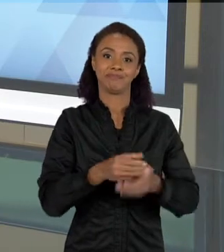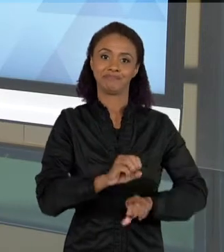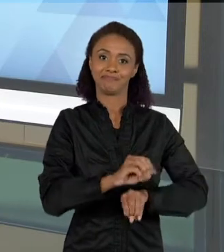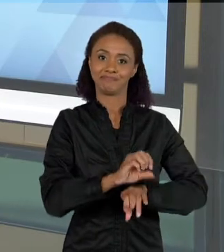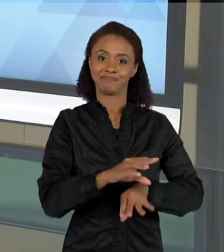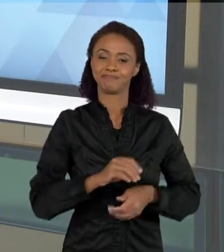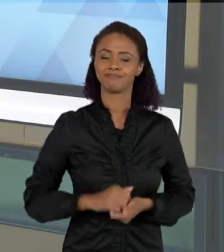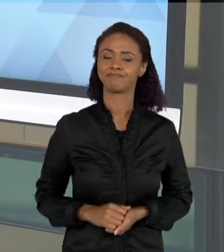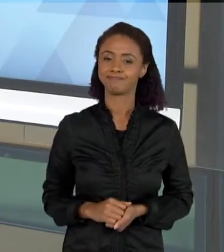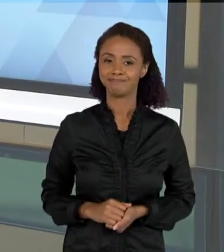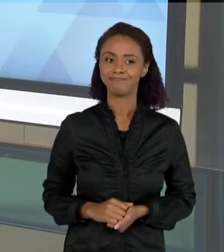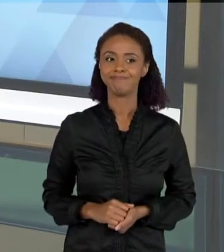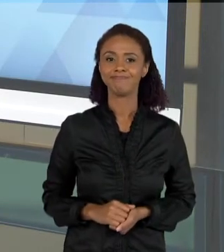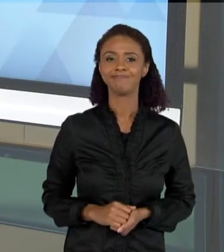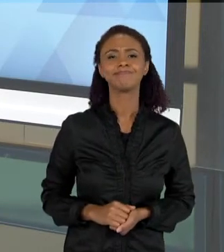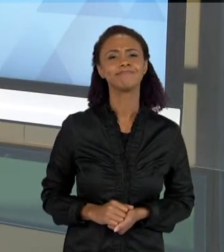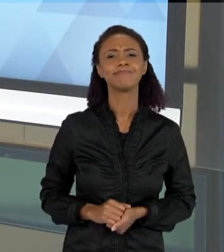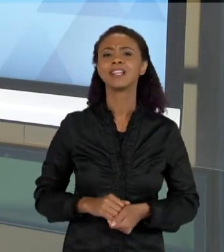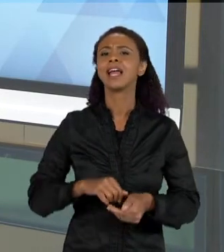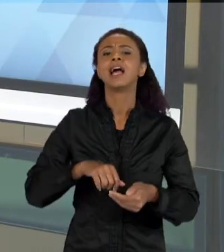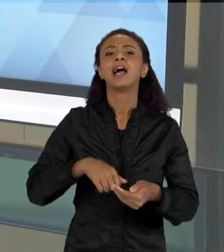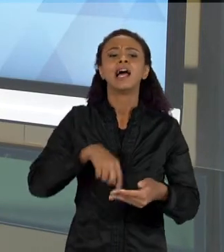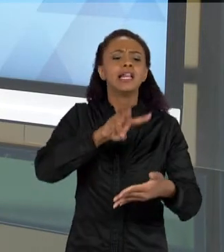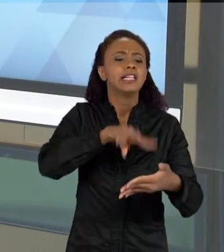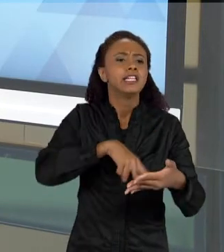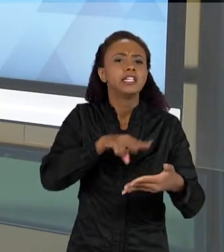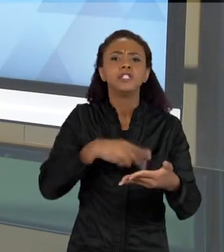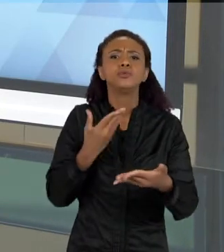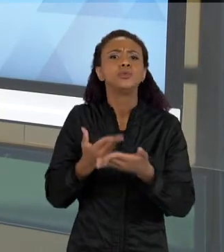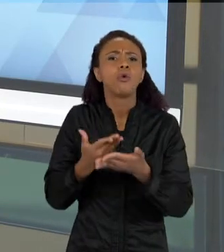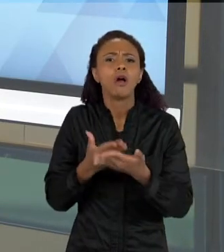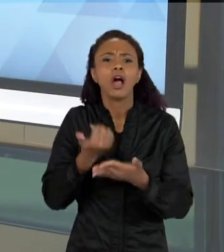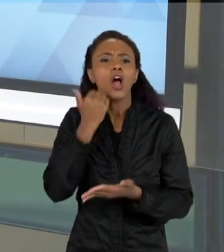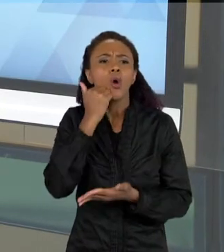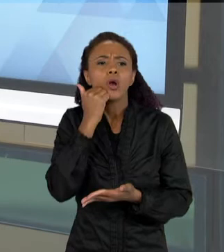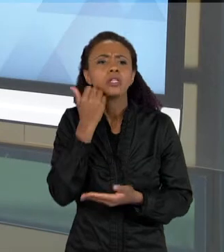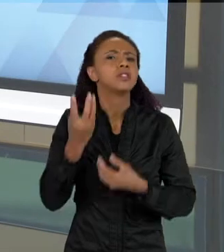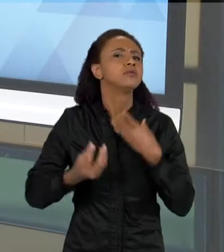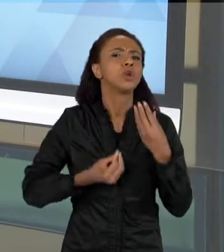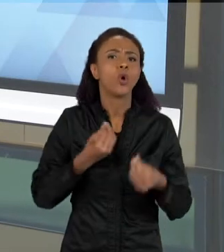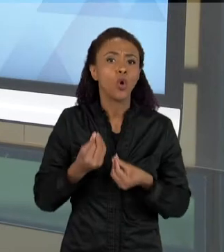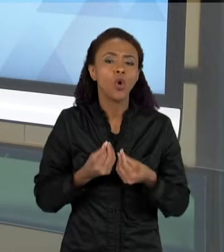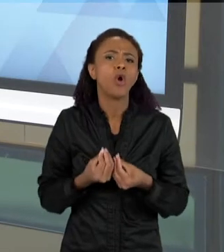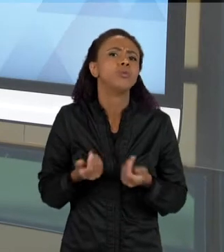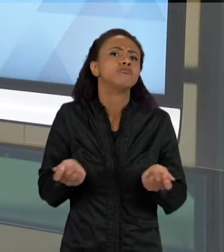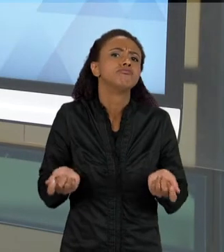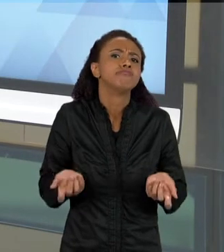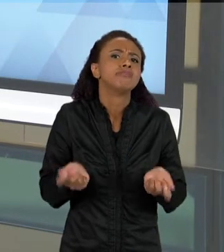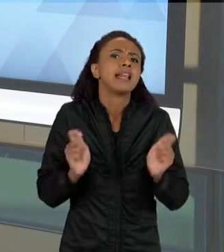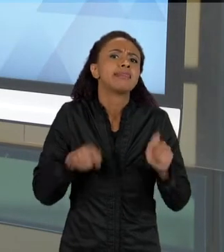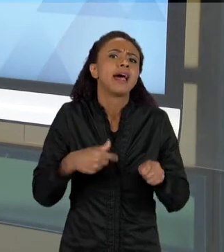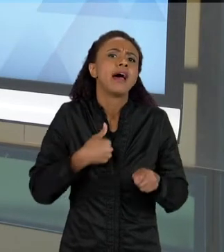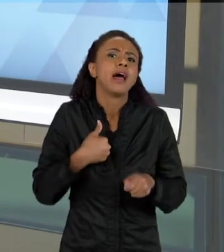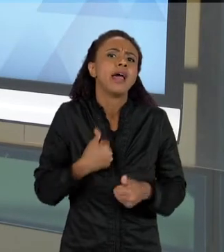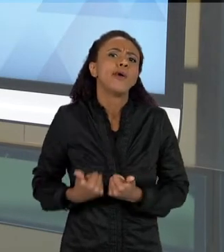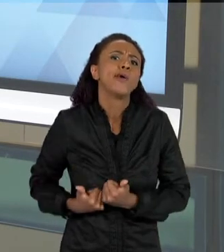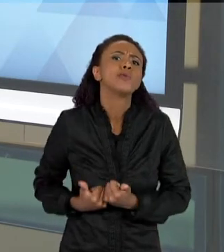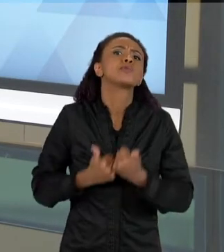... QUAL A LEITURA NAS AULAS DE CIÊNCIAS, QUE TIPO DE SUPORTES DE INFORMAÇÃO QUE EU POSSO TER ALI NA SALA DE AULA? EU POSSO